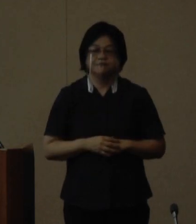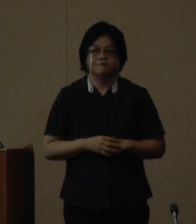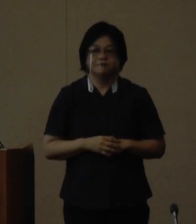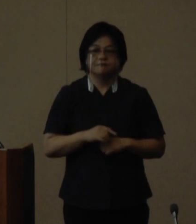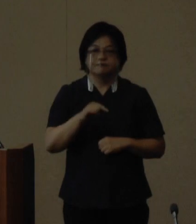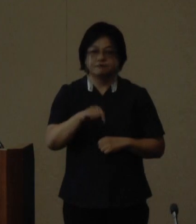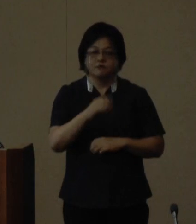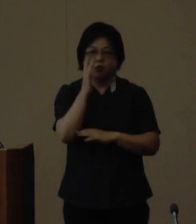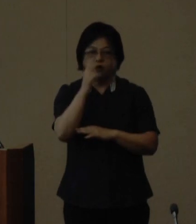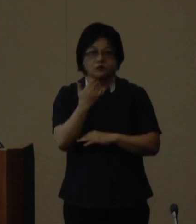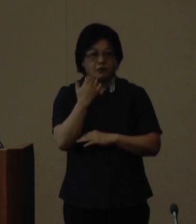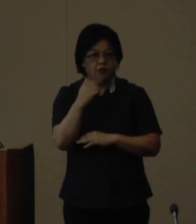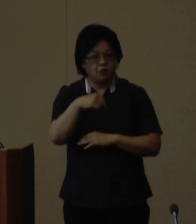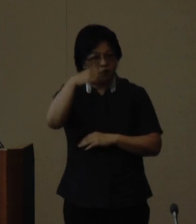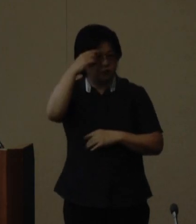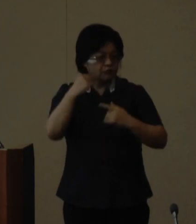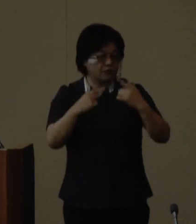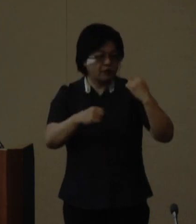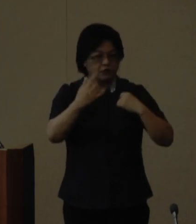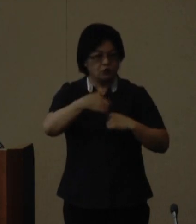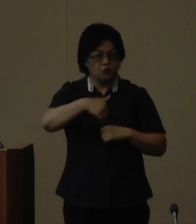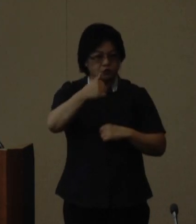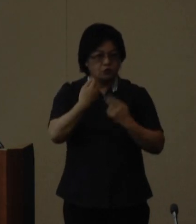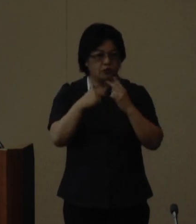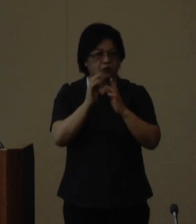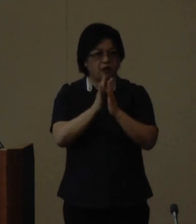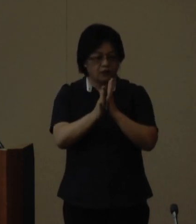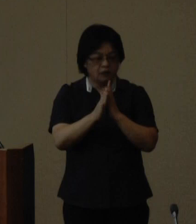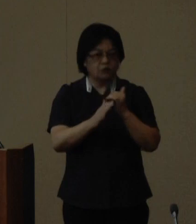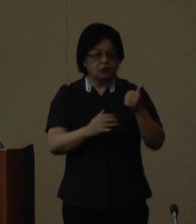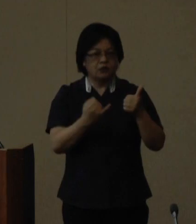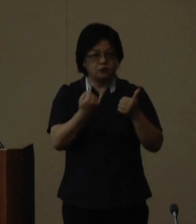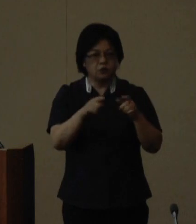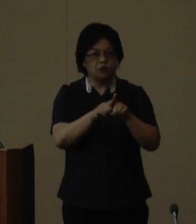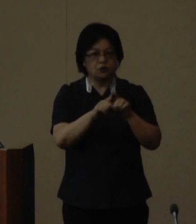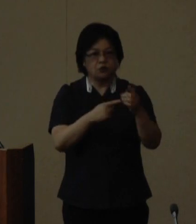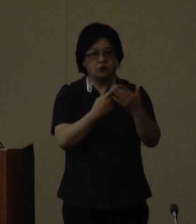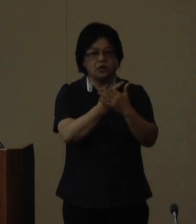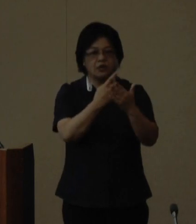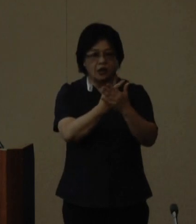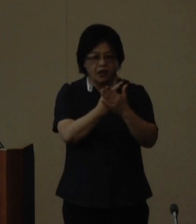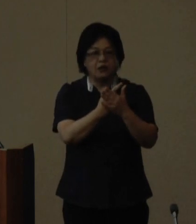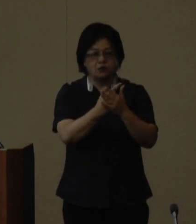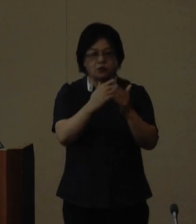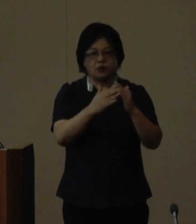講師陣は琉球大学教授で沖縄県 男女共同参画審議会の会長を務 めていただいている